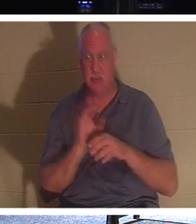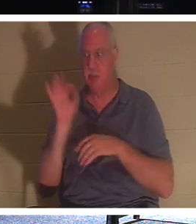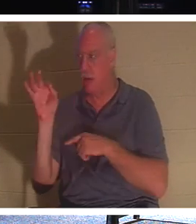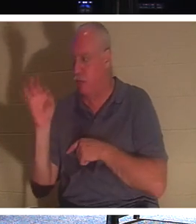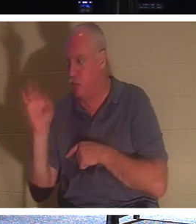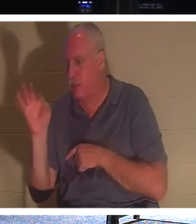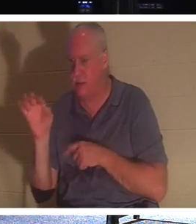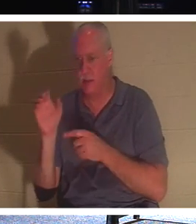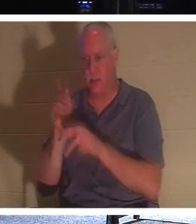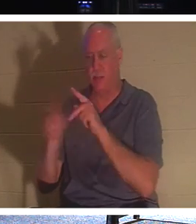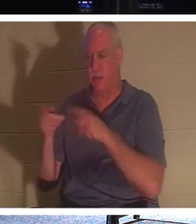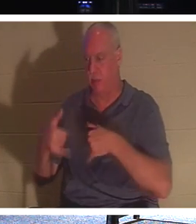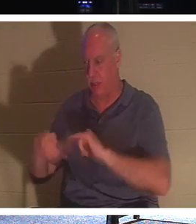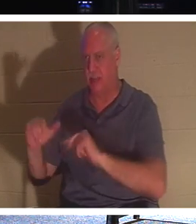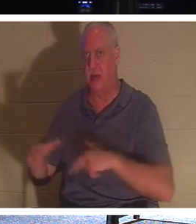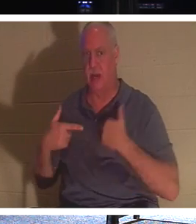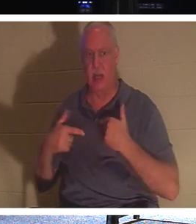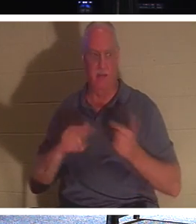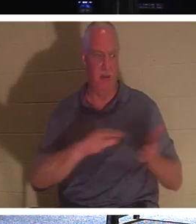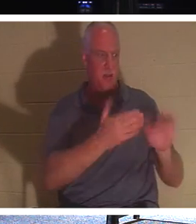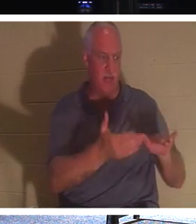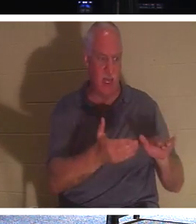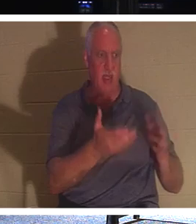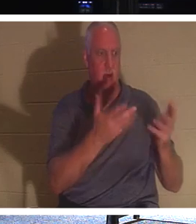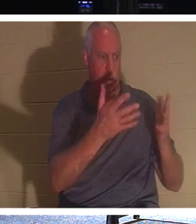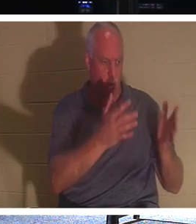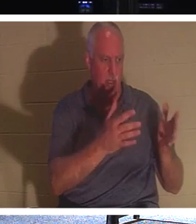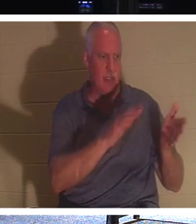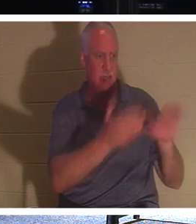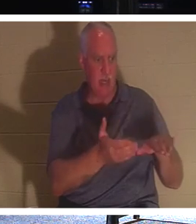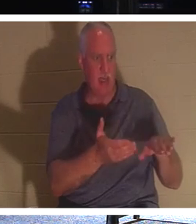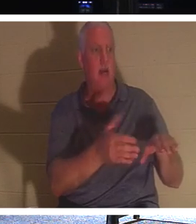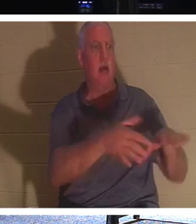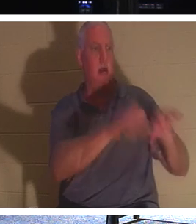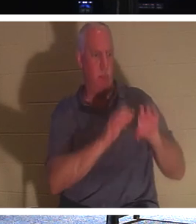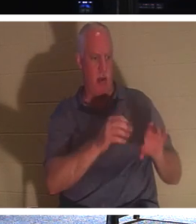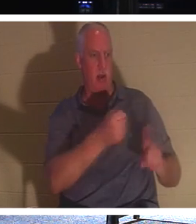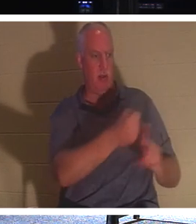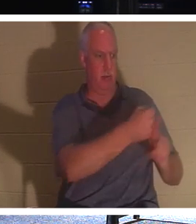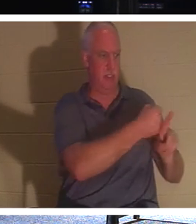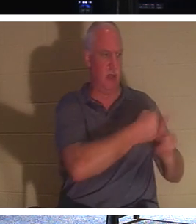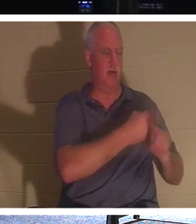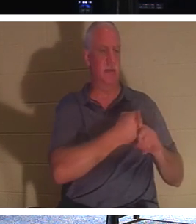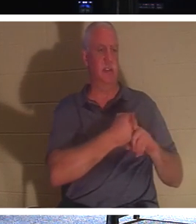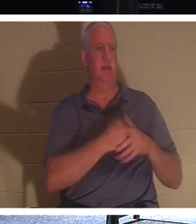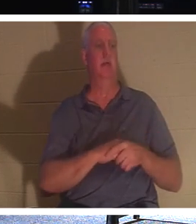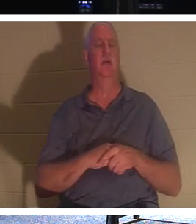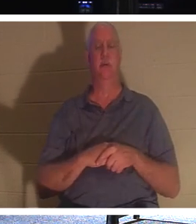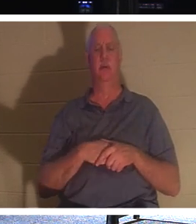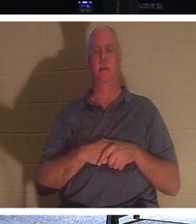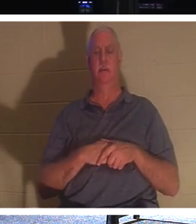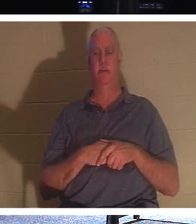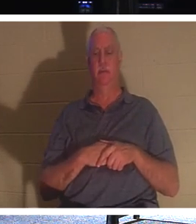sie noch leben.“ Lass die Toten ihre Toten begraben. Lass die Toten, die noch nicht in Christus sind – das heißt unsensibel –